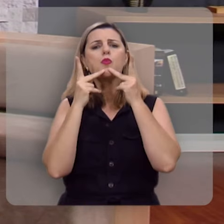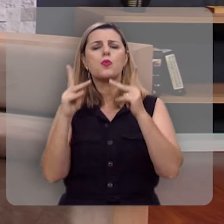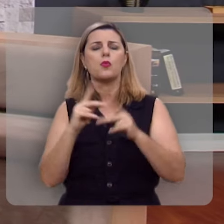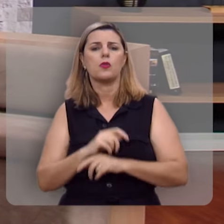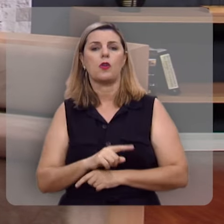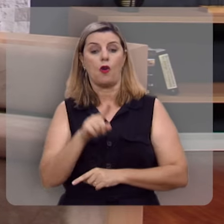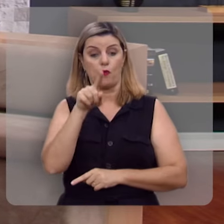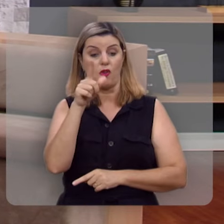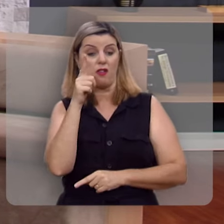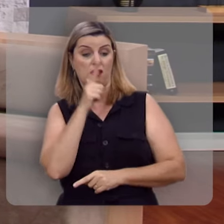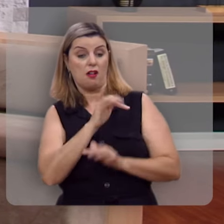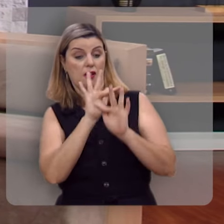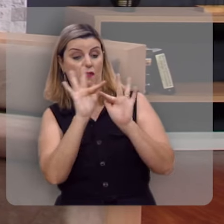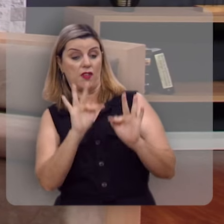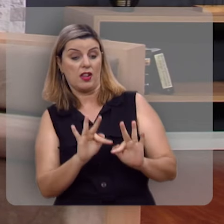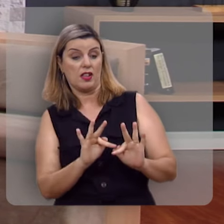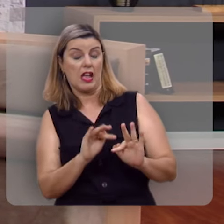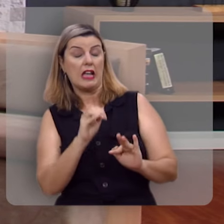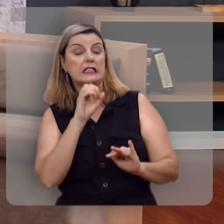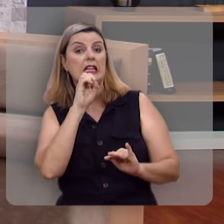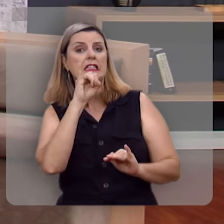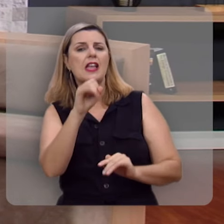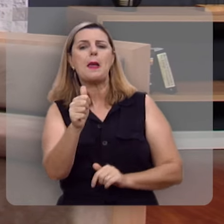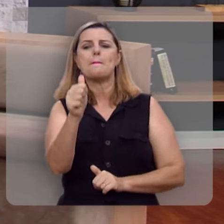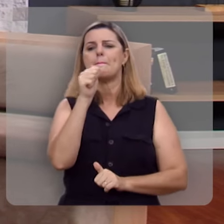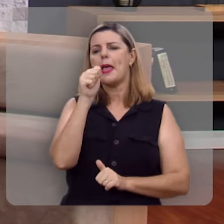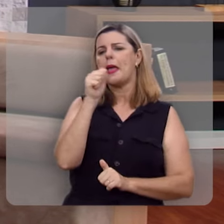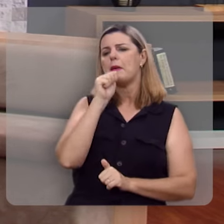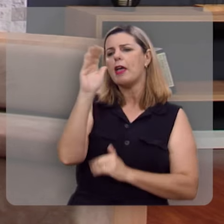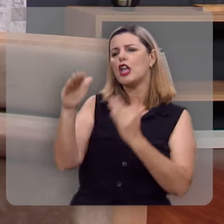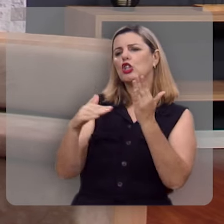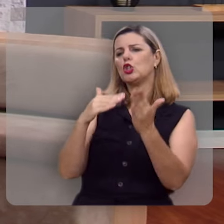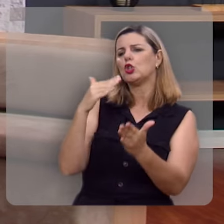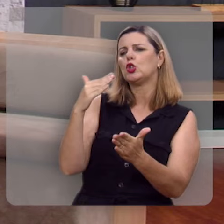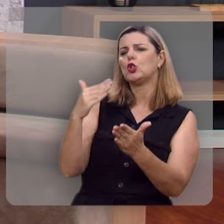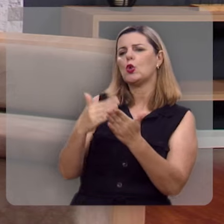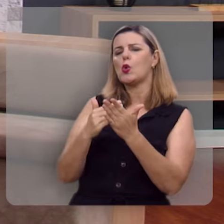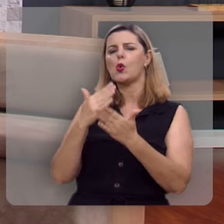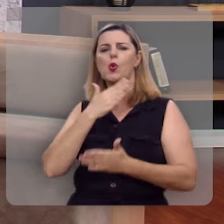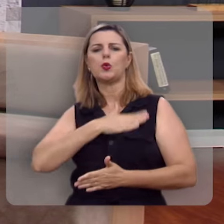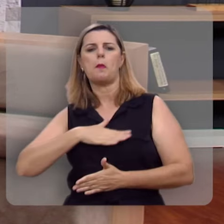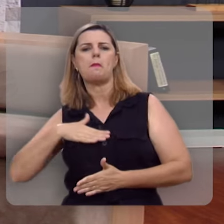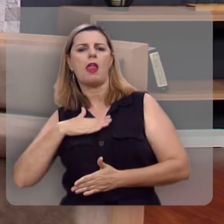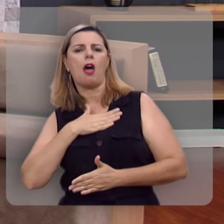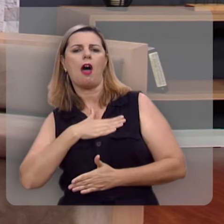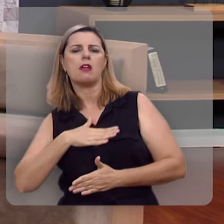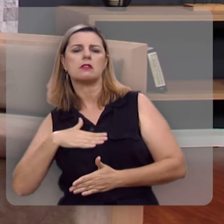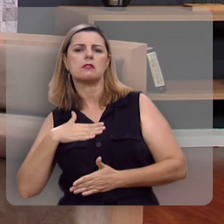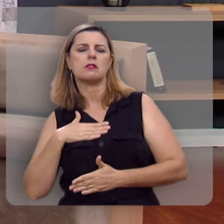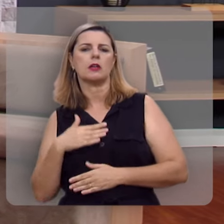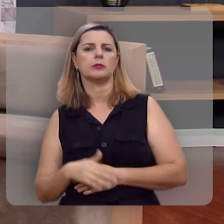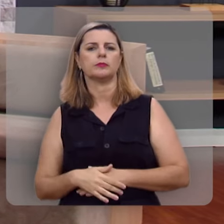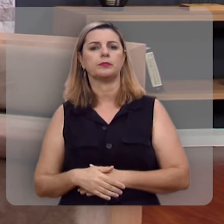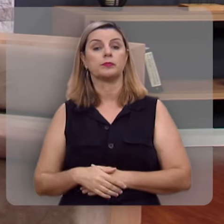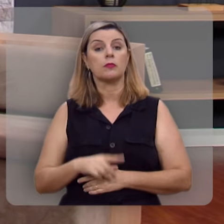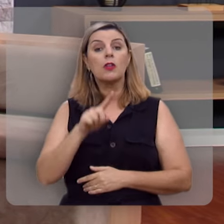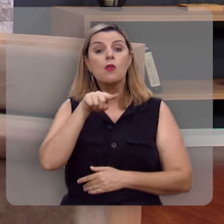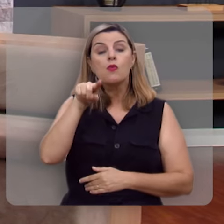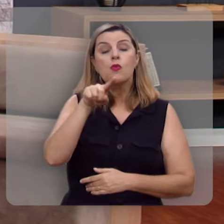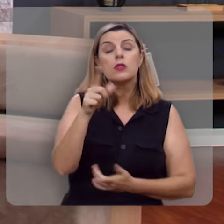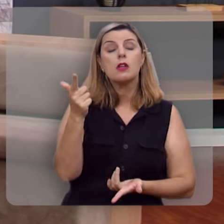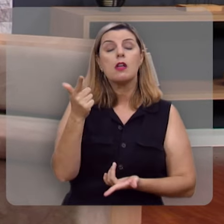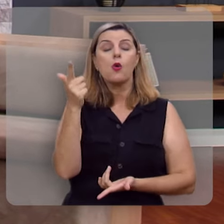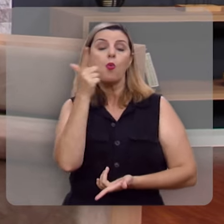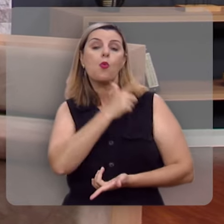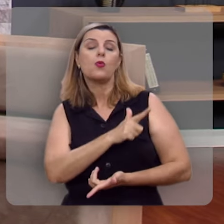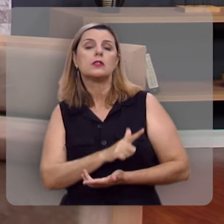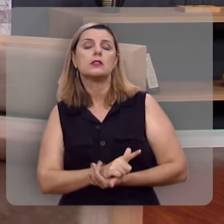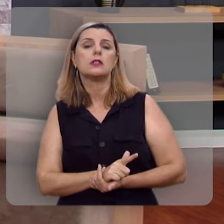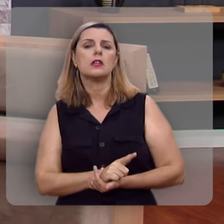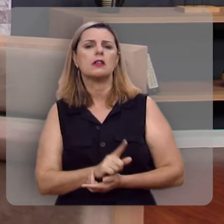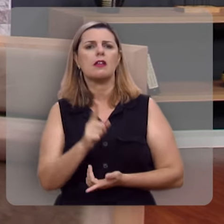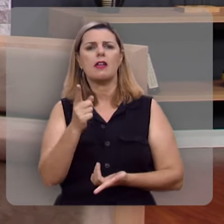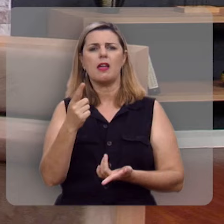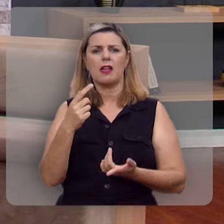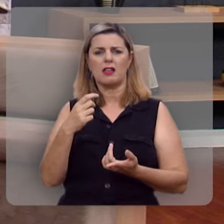você vai ser feliz, se você beber todas as taças dos prazeres, se você não se reprimir,